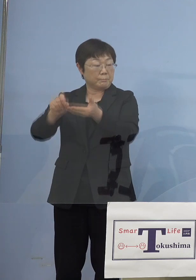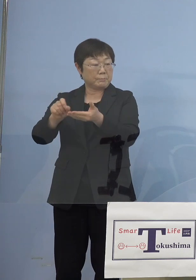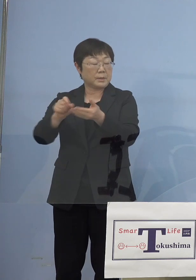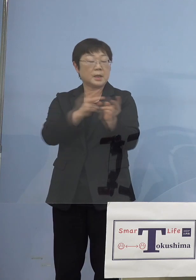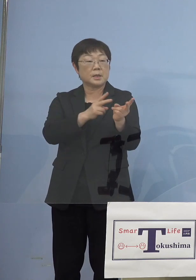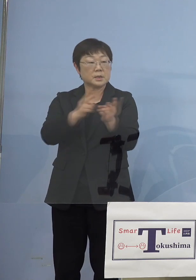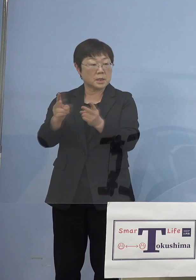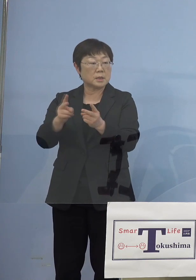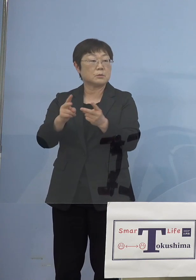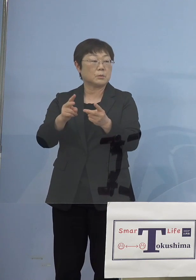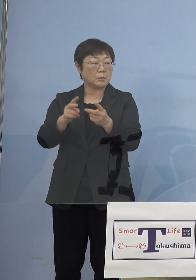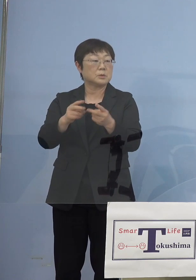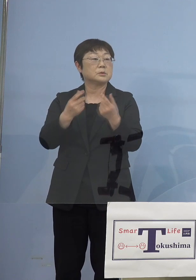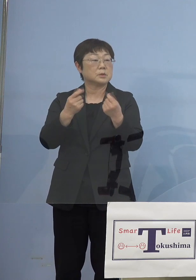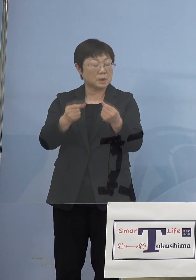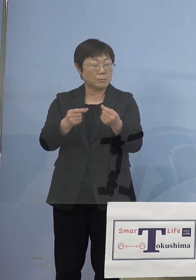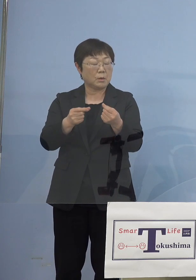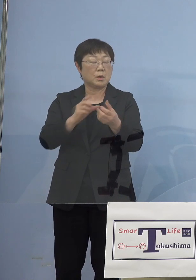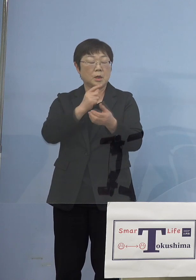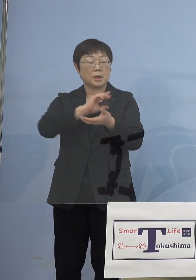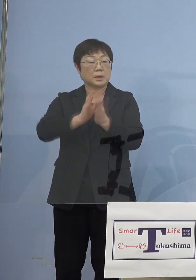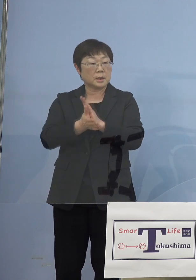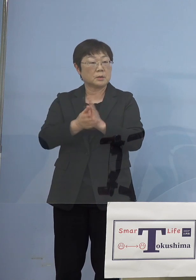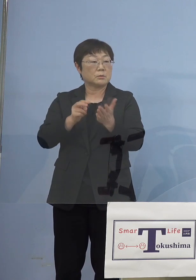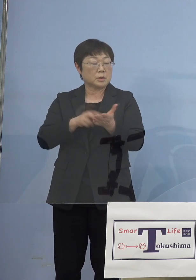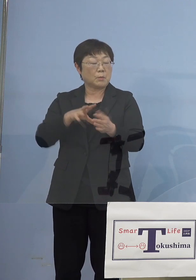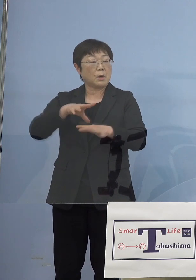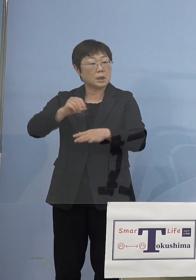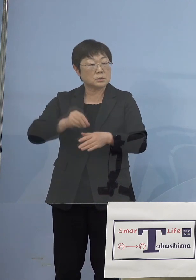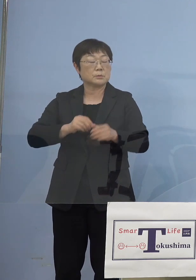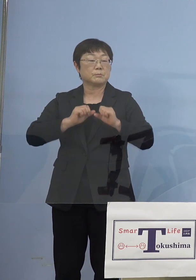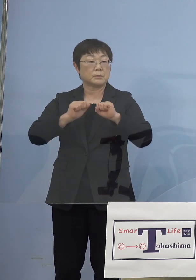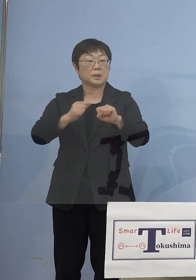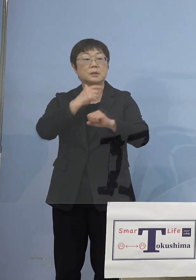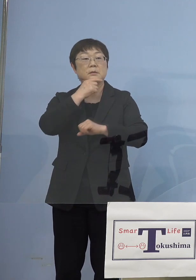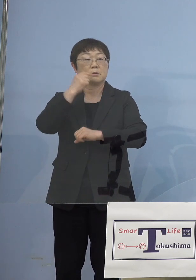徳島発でありますので しっかりとやっていきたいと こう考えております